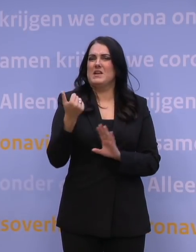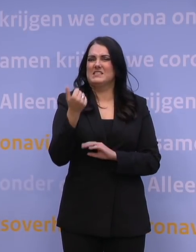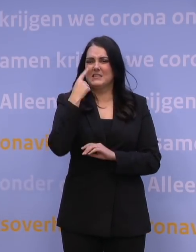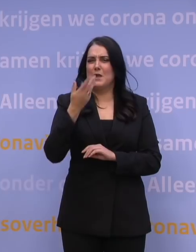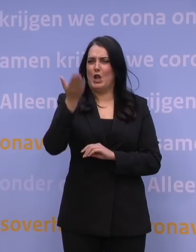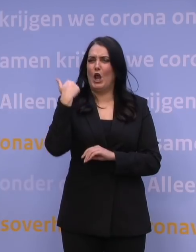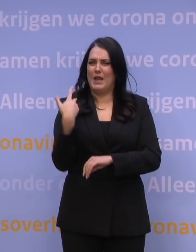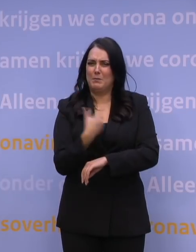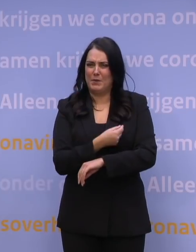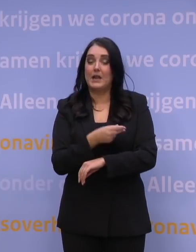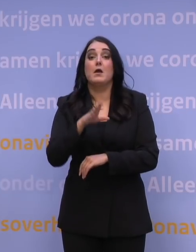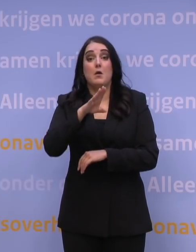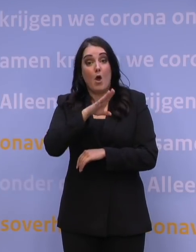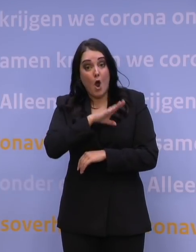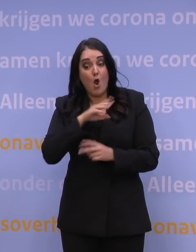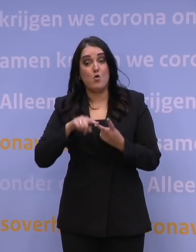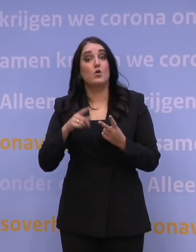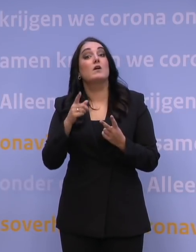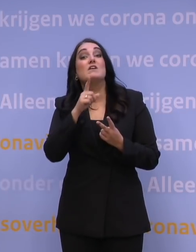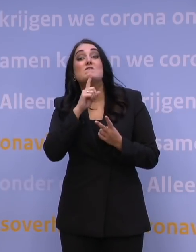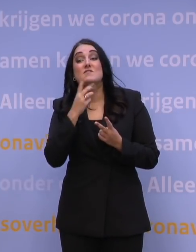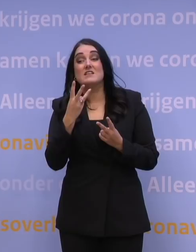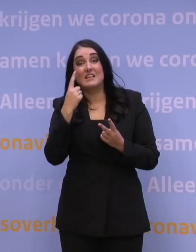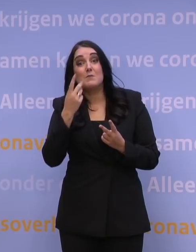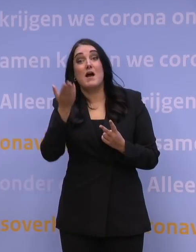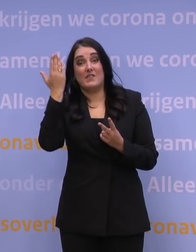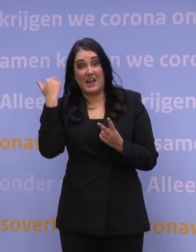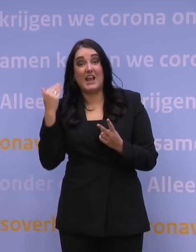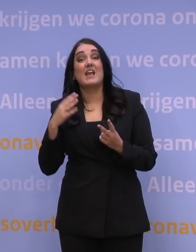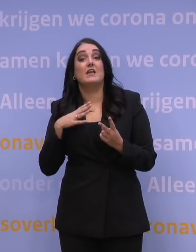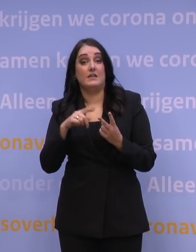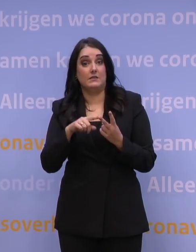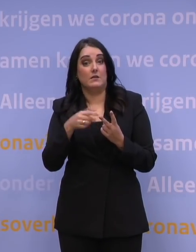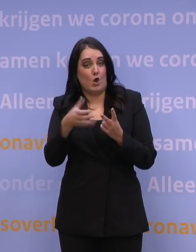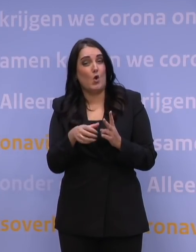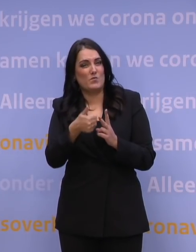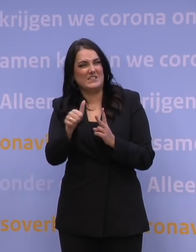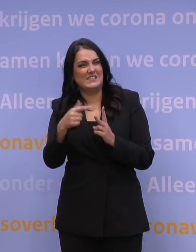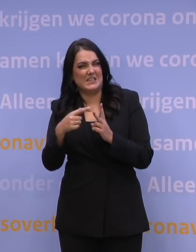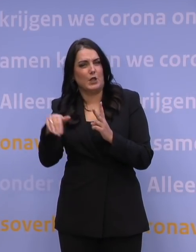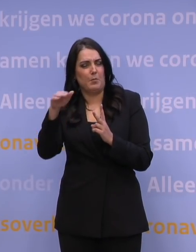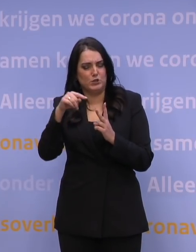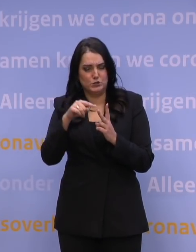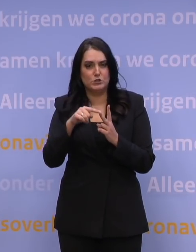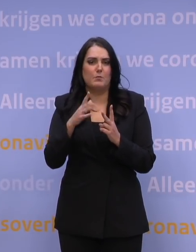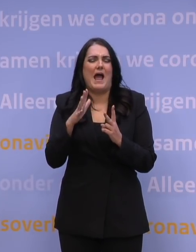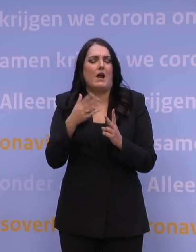maar dat ook alle 60-plussers wiens laatste prik drie maanden geleden was, een afspraak konden maken en dat overigens sowieso alle 60-plussers een afspraak moesten maken,